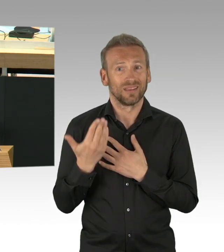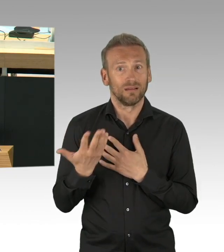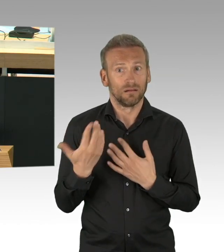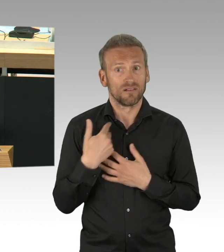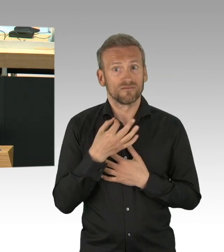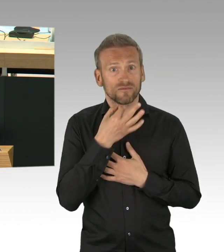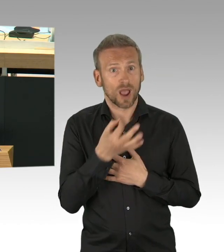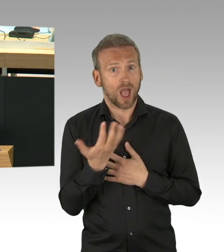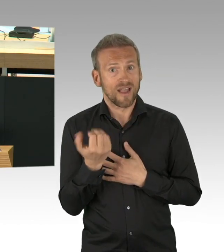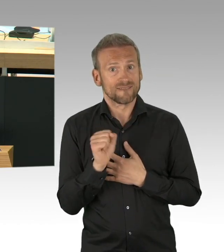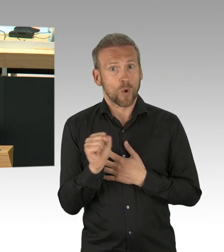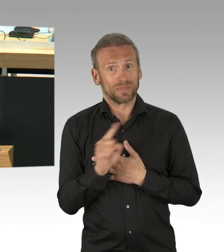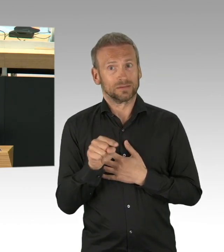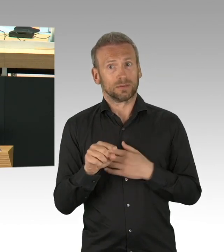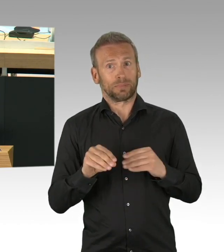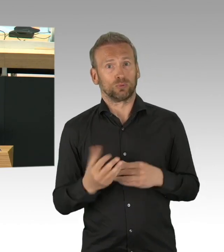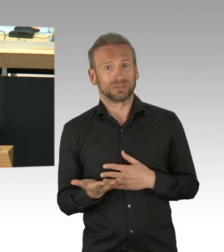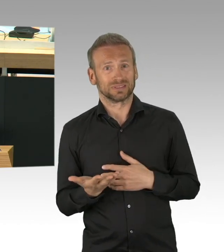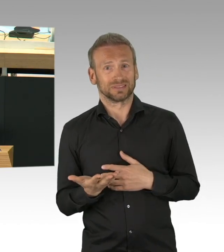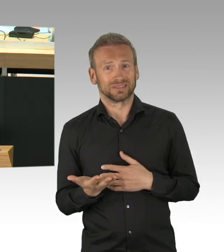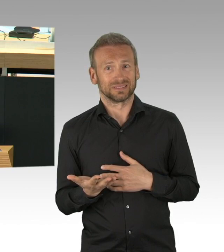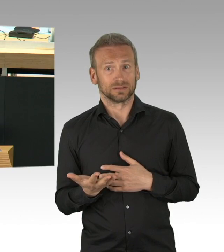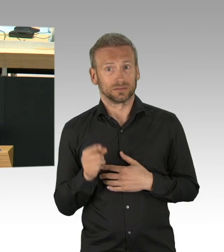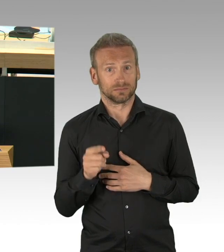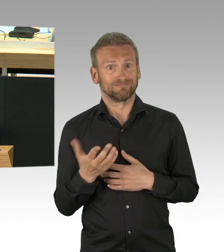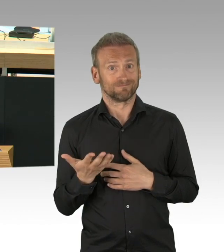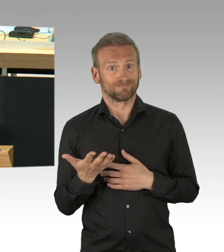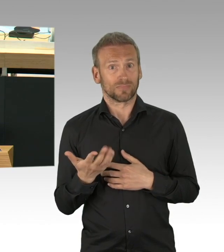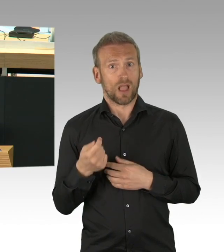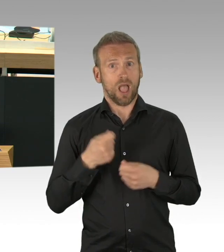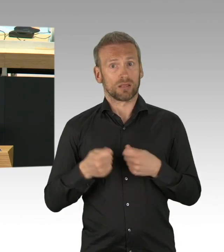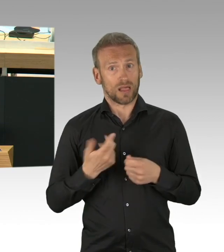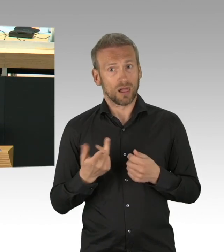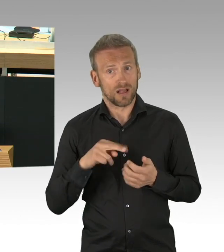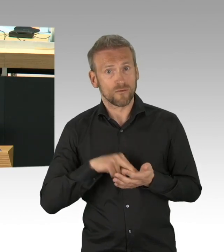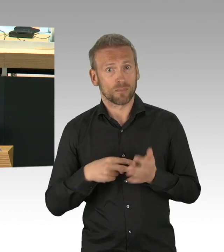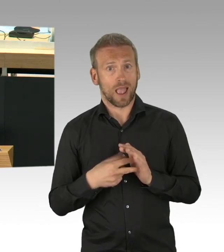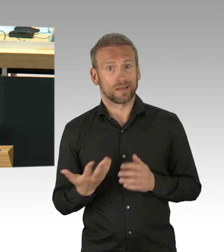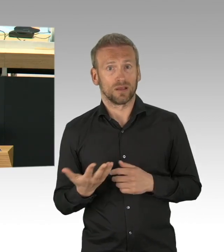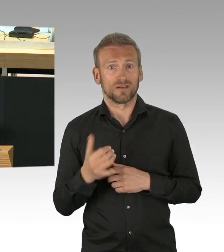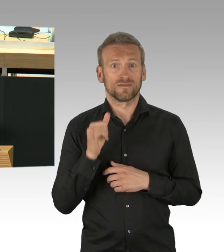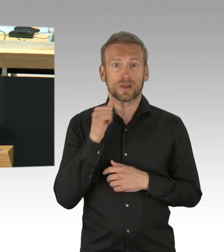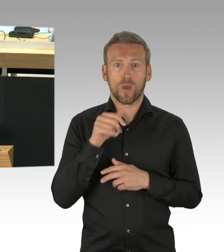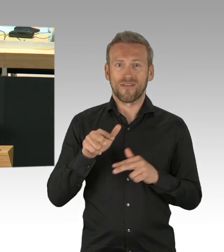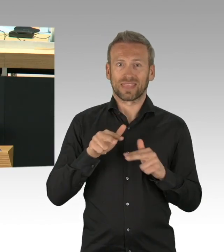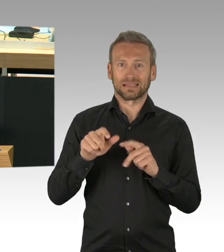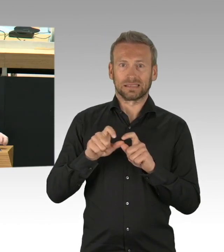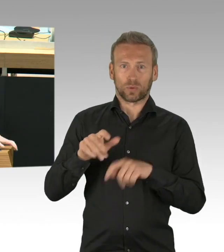sie waren mit Pop-up Busspuren und Radwegen beschäftigt, aber die wahren Probleme in der Gesundheit, die waren Ihnen scheinbar egal.